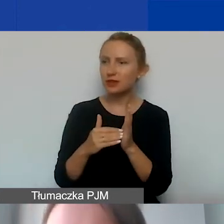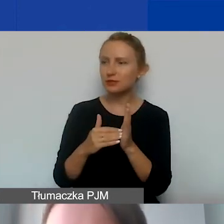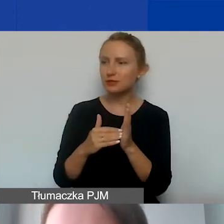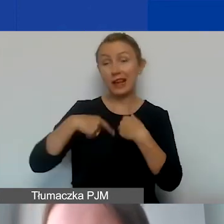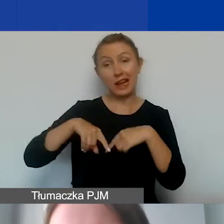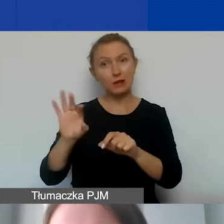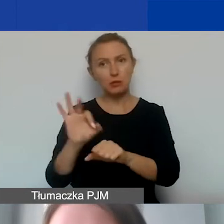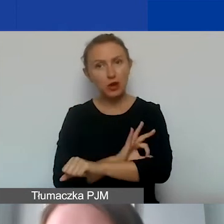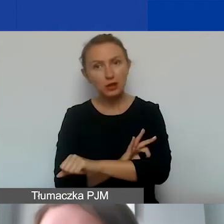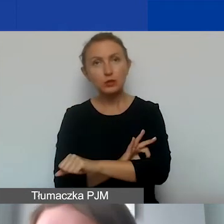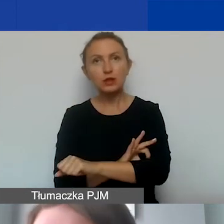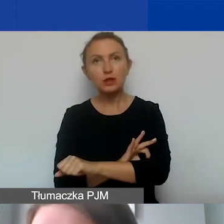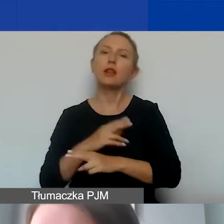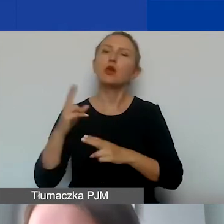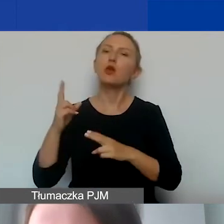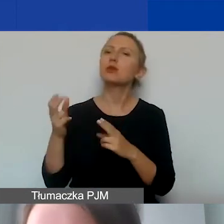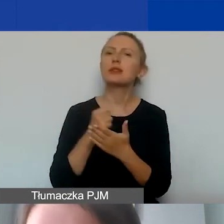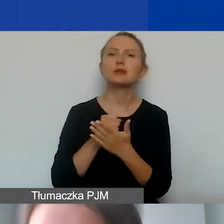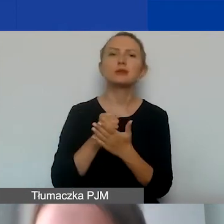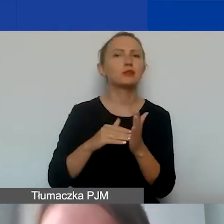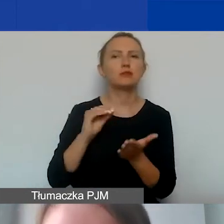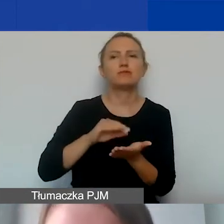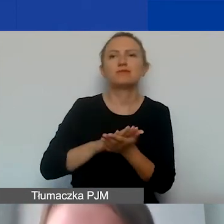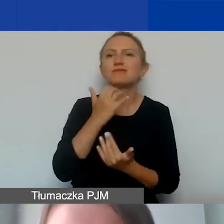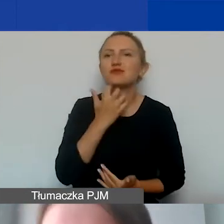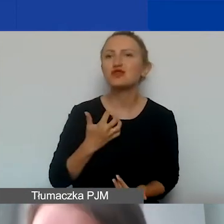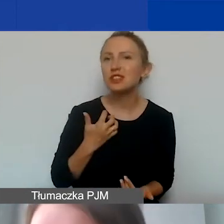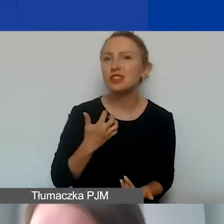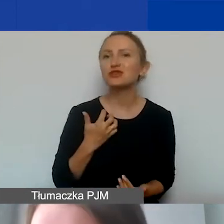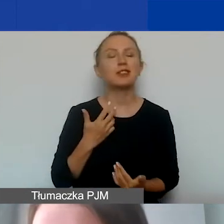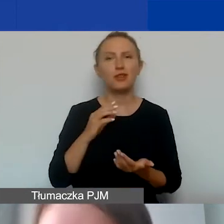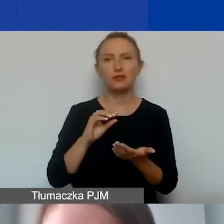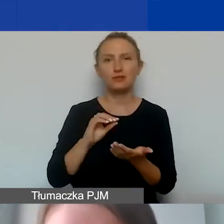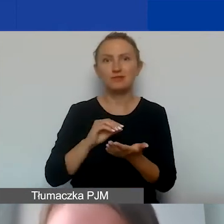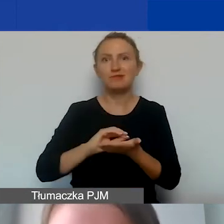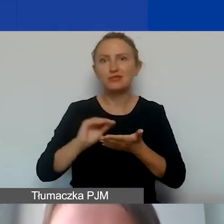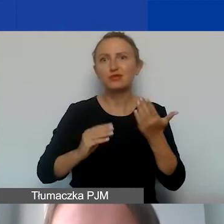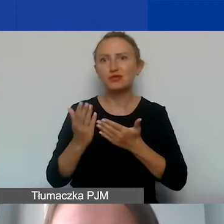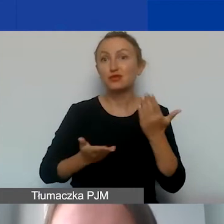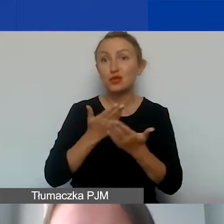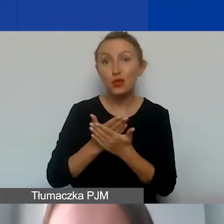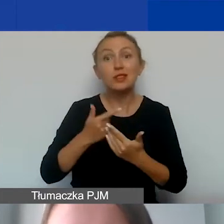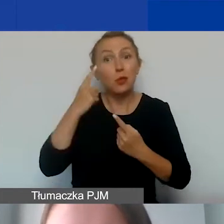Czasem trzeba niektóre z tych kwestii uwzględnić wcześniej, pisząc wniosek, i o nich pamiętać.